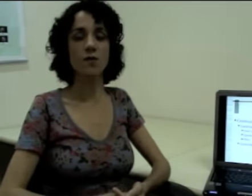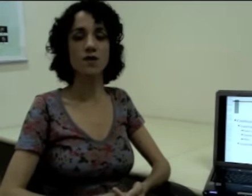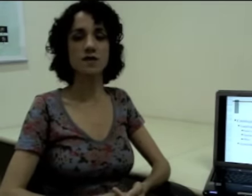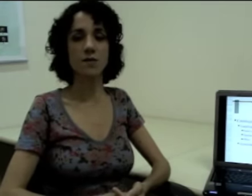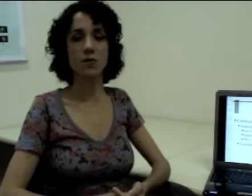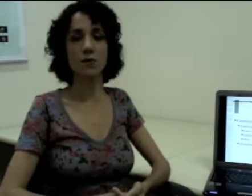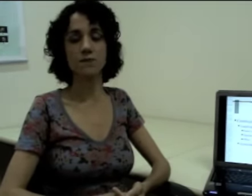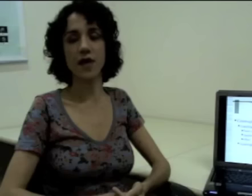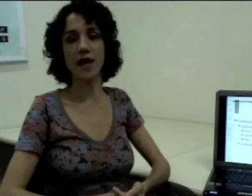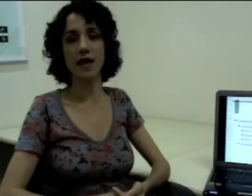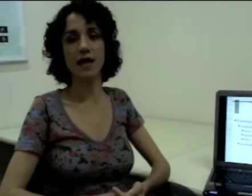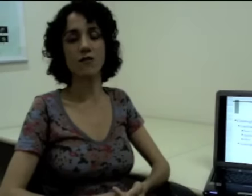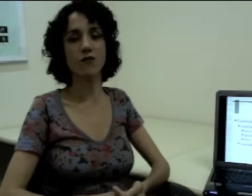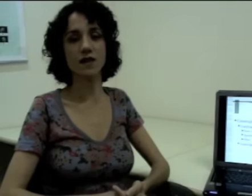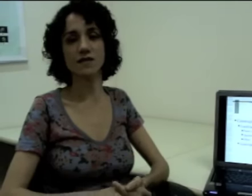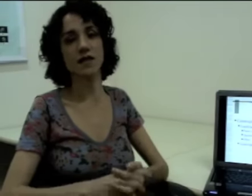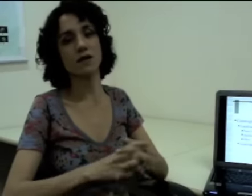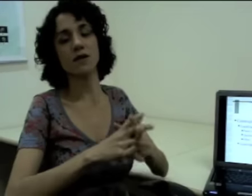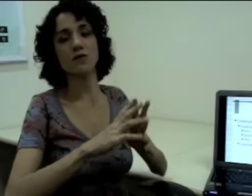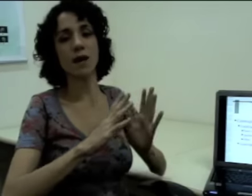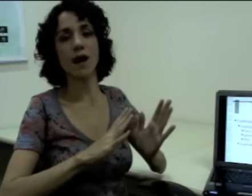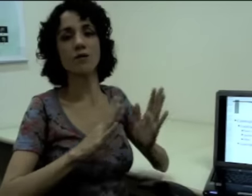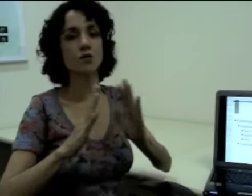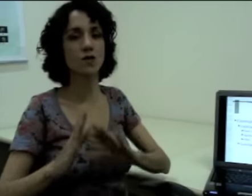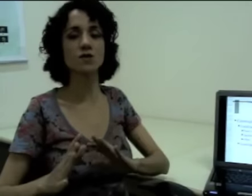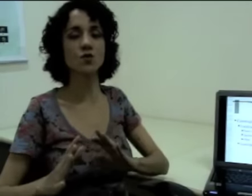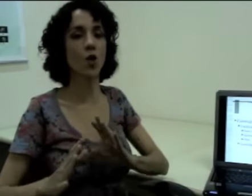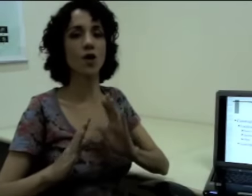Então por exemplo, eu vou fazer que “eu trabalho em duas escolas”,